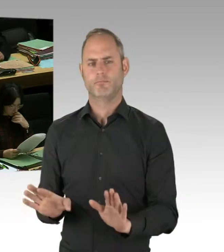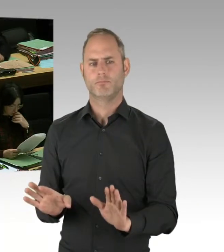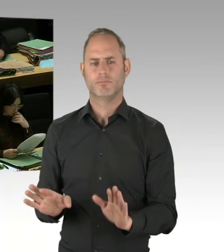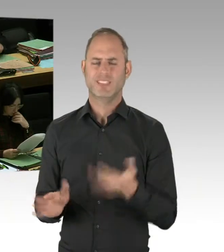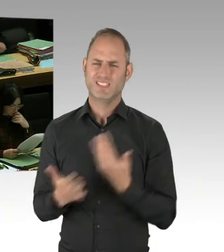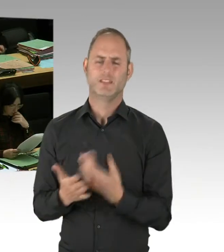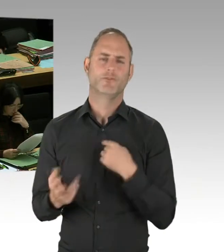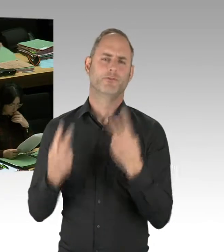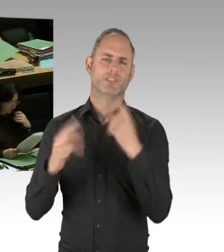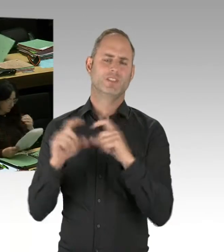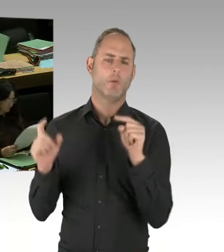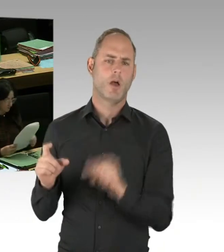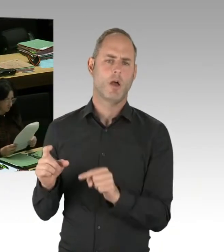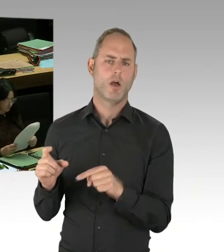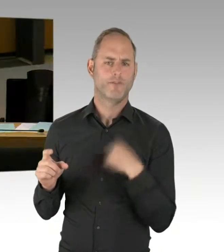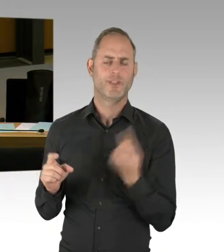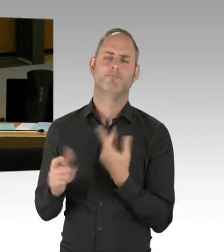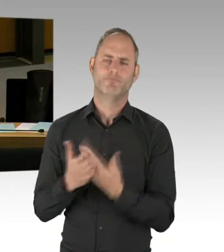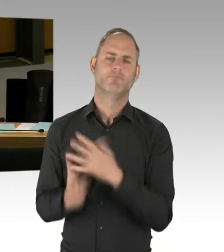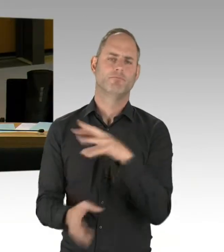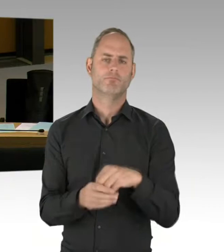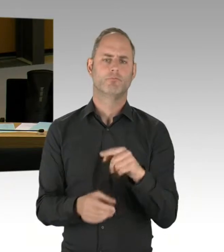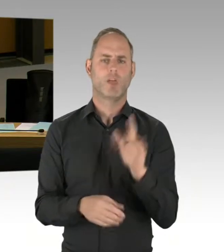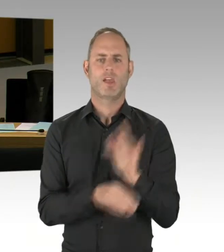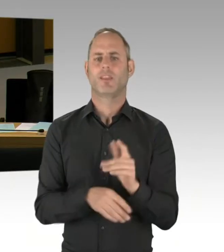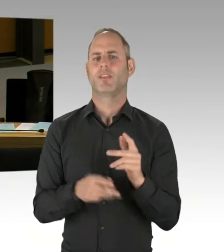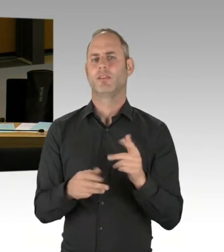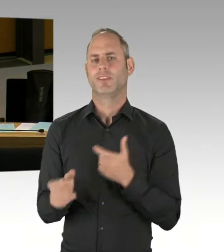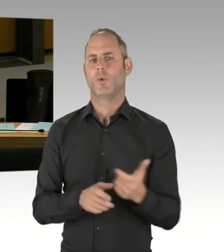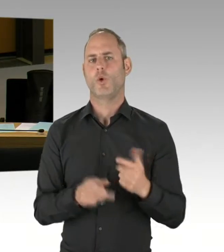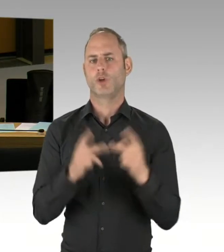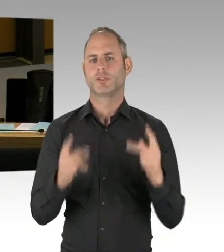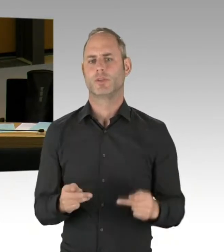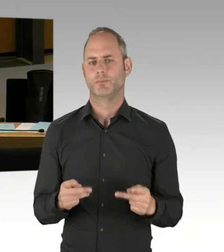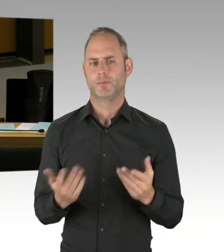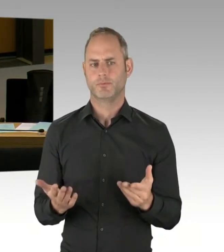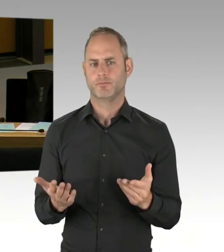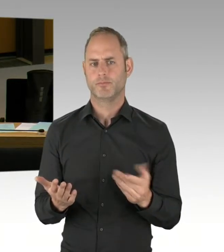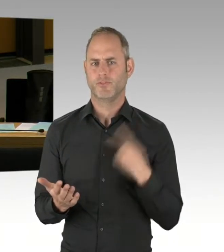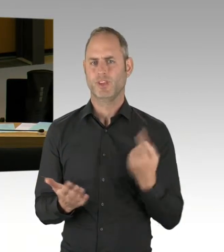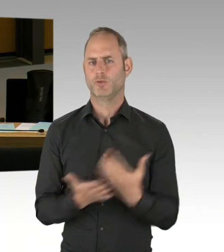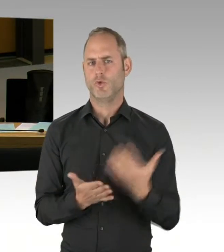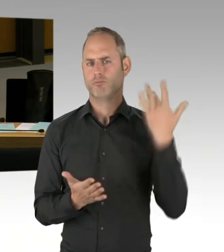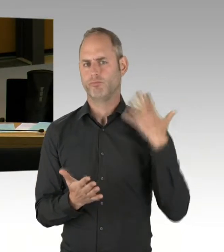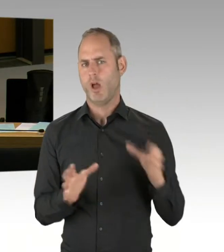Und ich denke, dass wir schon deutliche Fortschritte erzielt haben. Gerade im Bereich